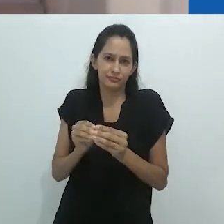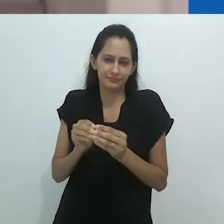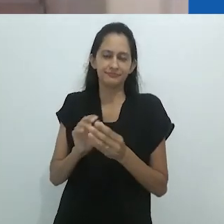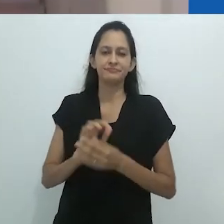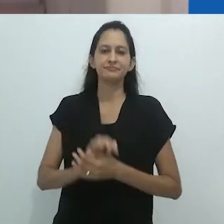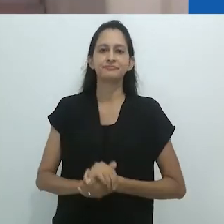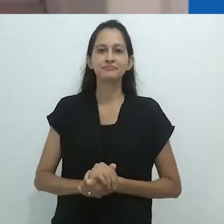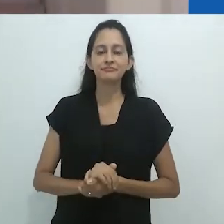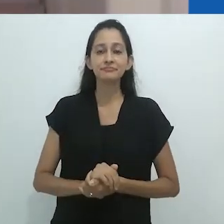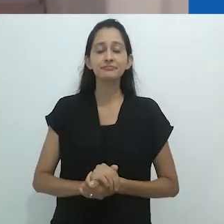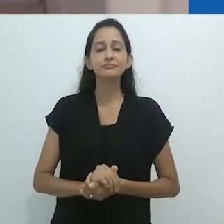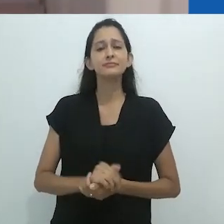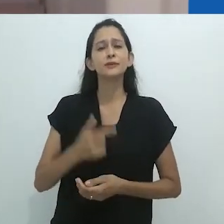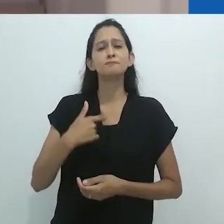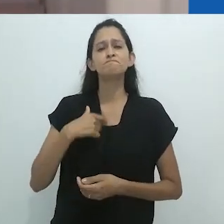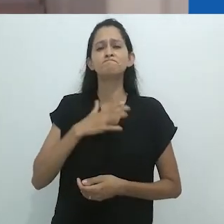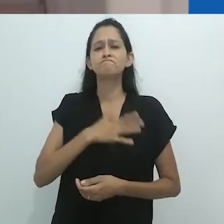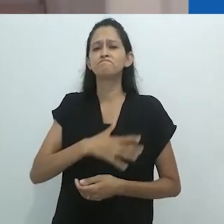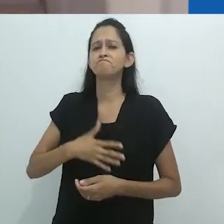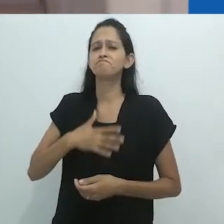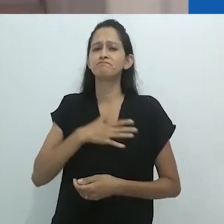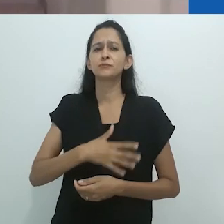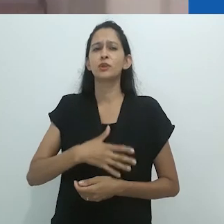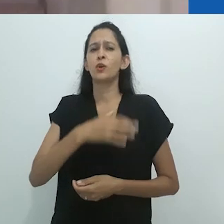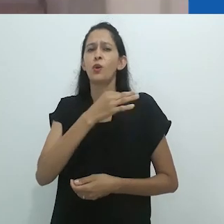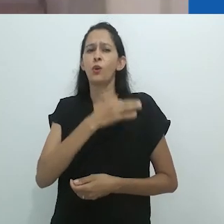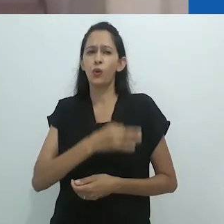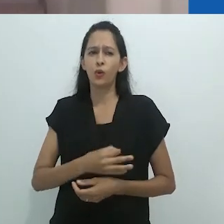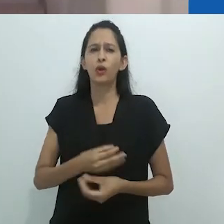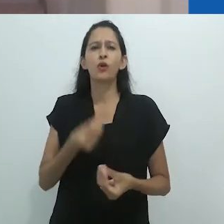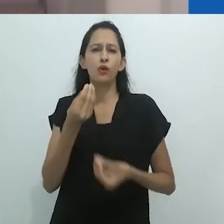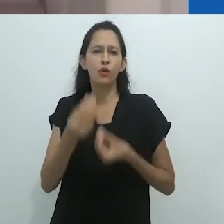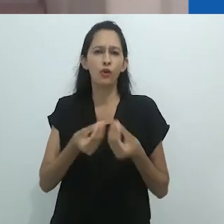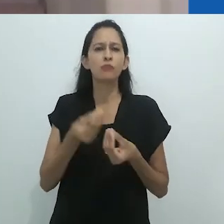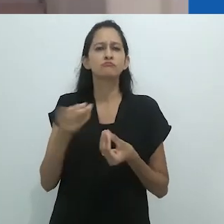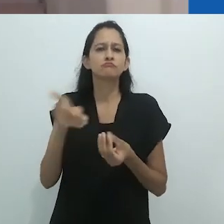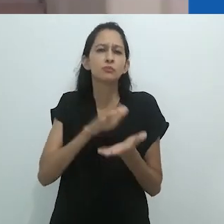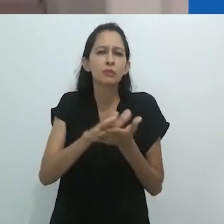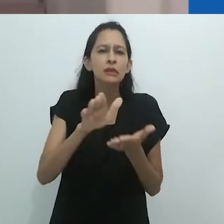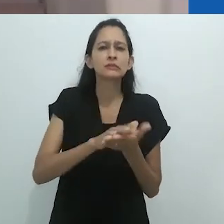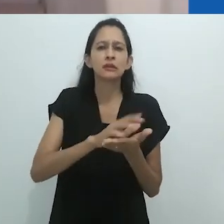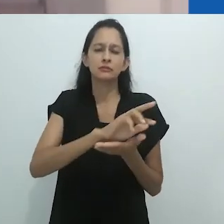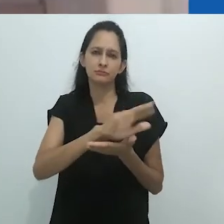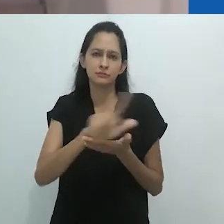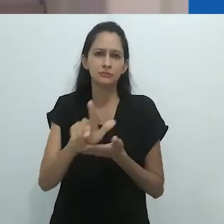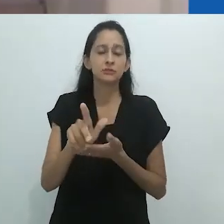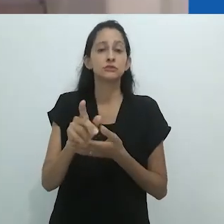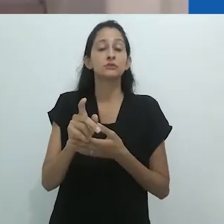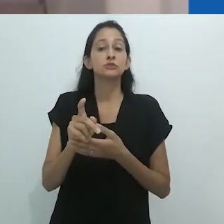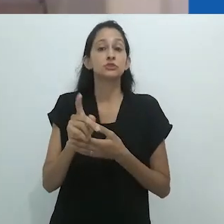ainda que seja quase impossível sumarizar uma trajetória tão profícua nesse curto espaço de tempo.